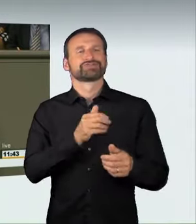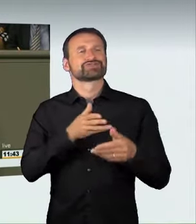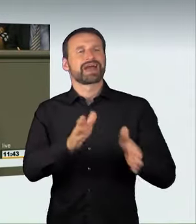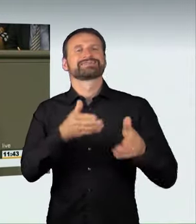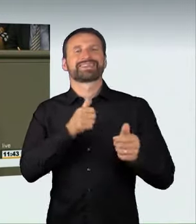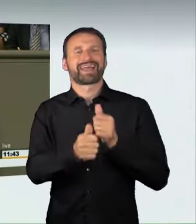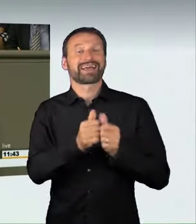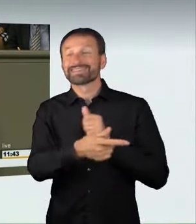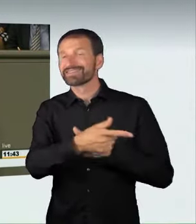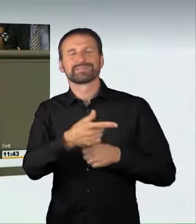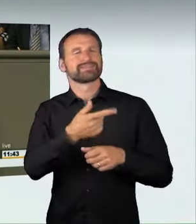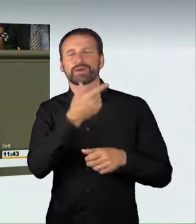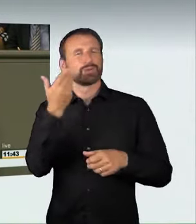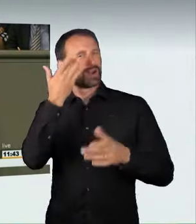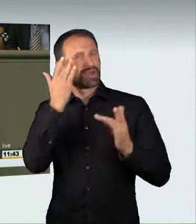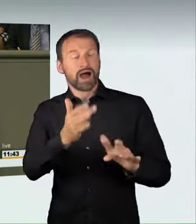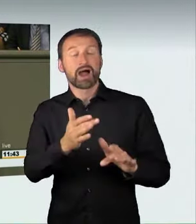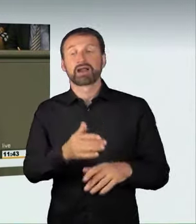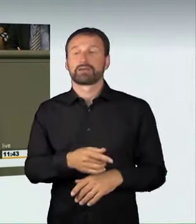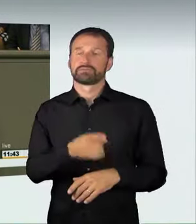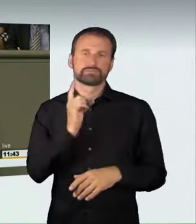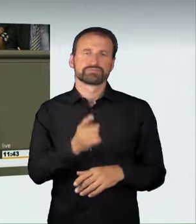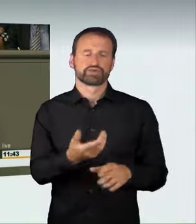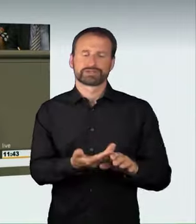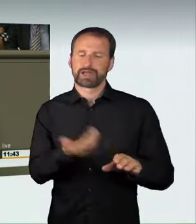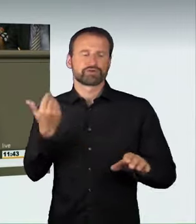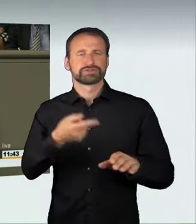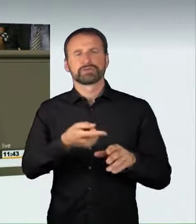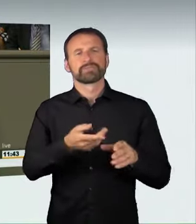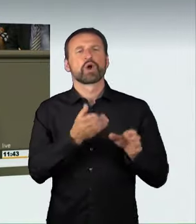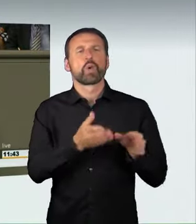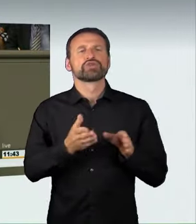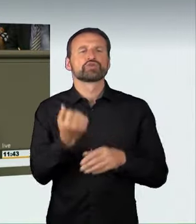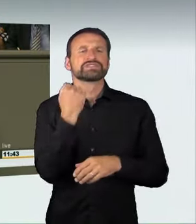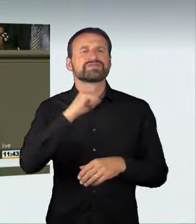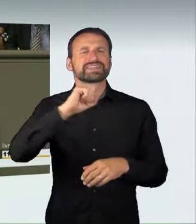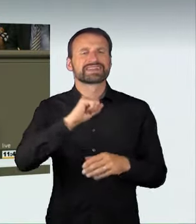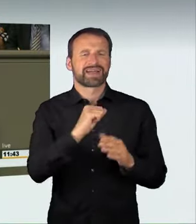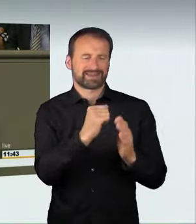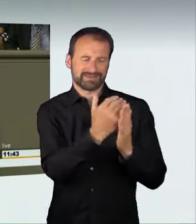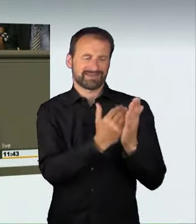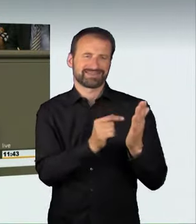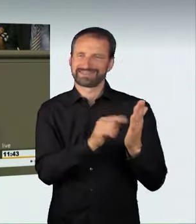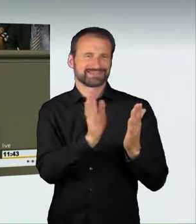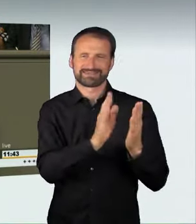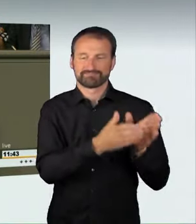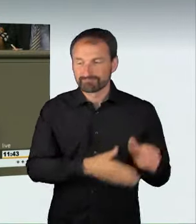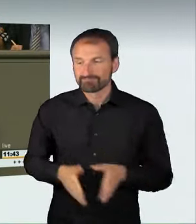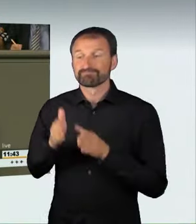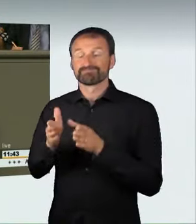und einen neuen Straftatbestand zu schaffen, der eine Freiheitsstrafe